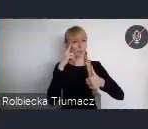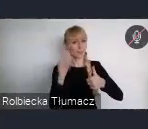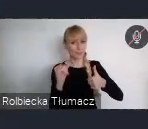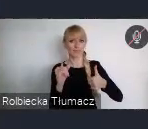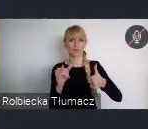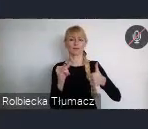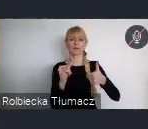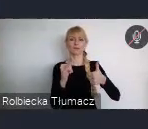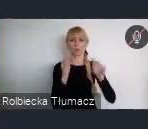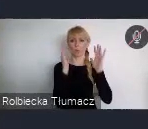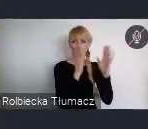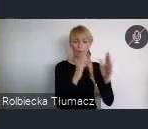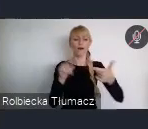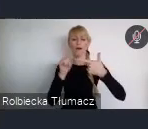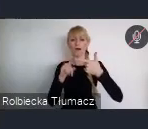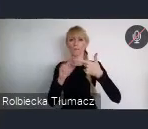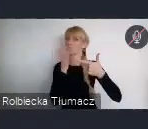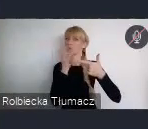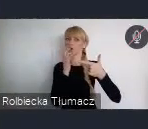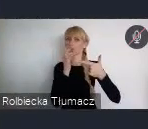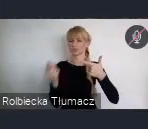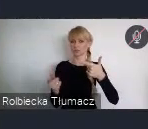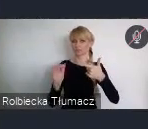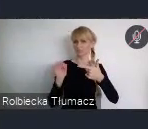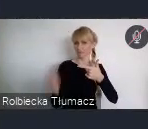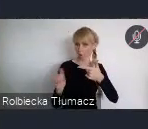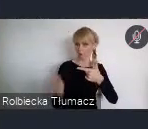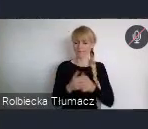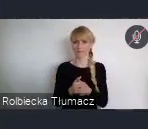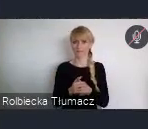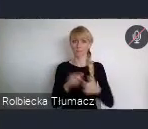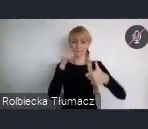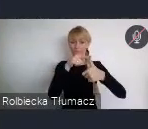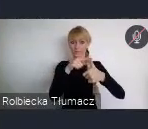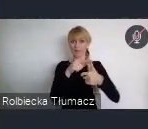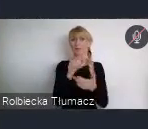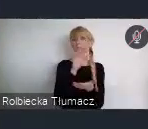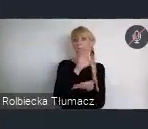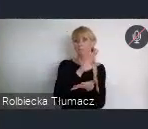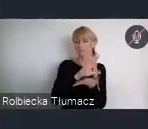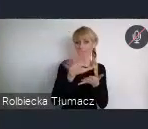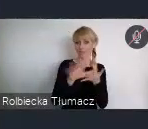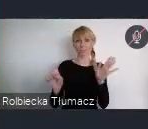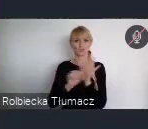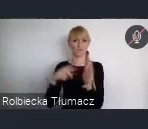Młodych ludzi w wieku 15 -22 lat, mogę już zaprosić do udziału w konkursie.